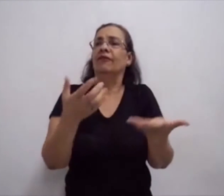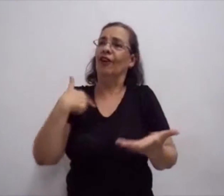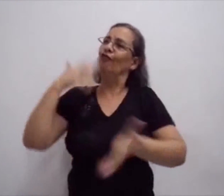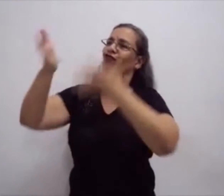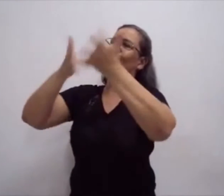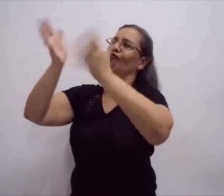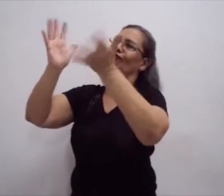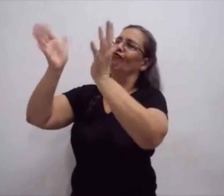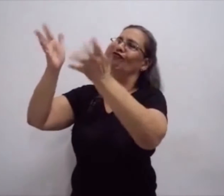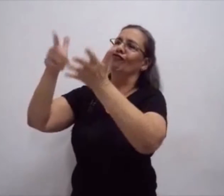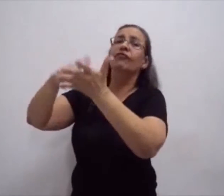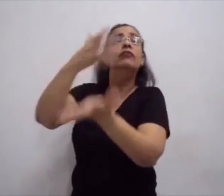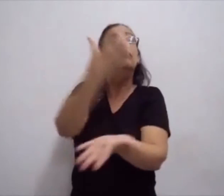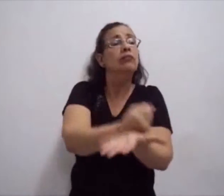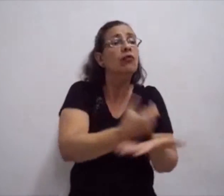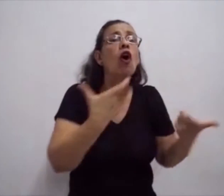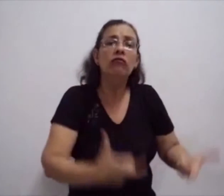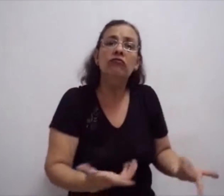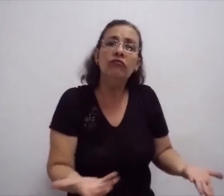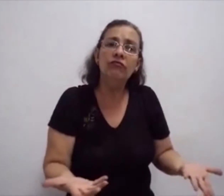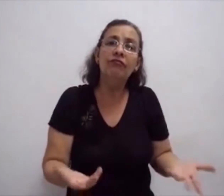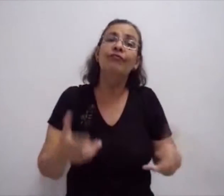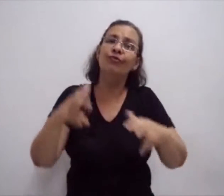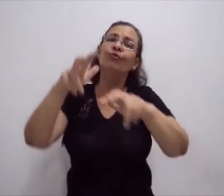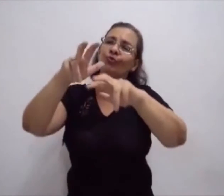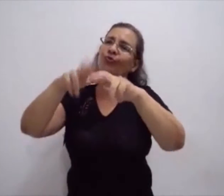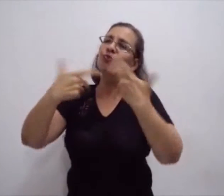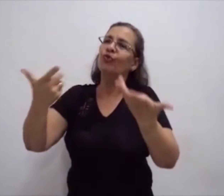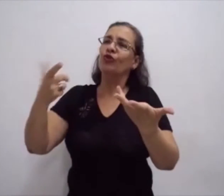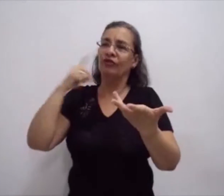Mas como resgistrá-los? Como colocar os sinais no papel?